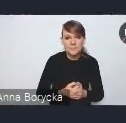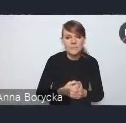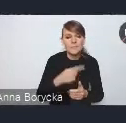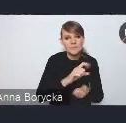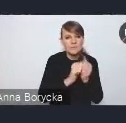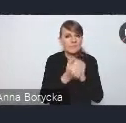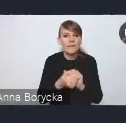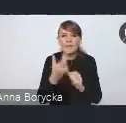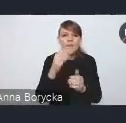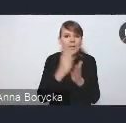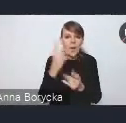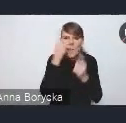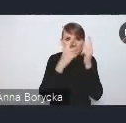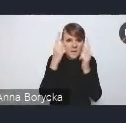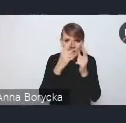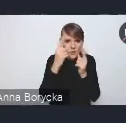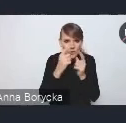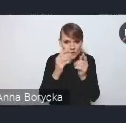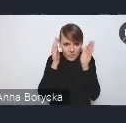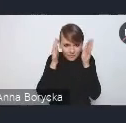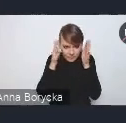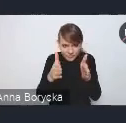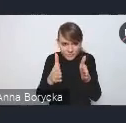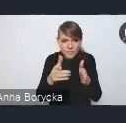w podejściu do rozwoju obszarów miejskich,